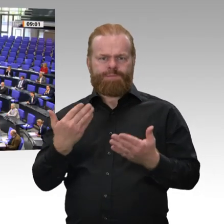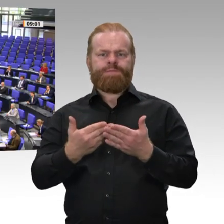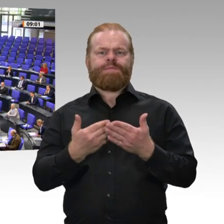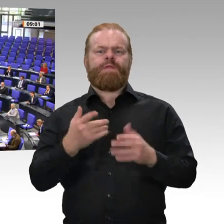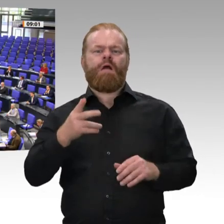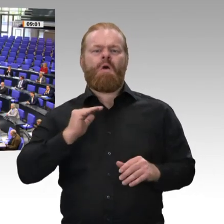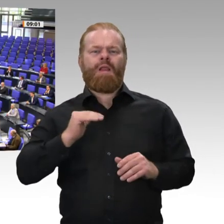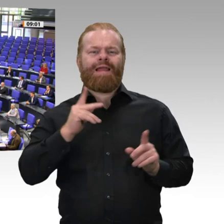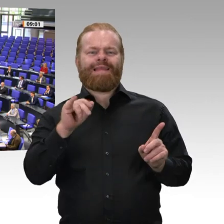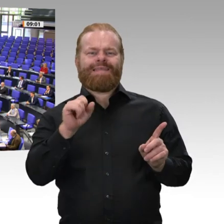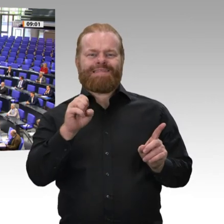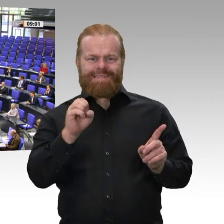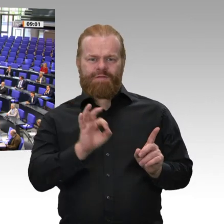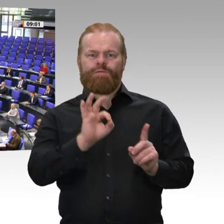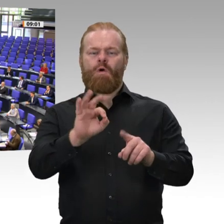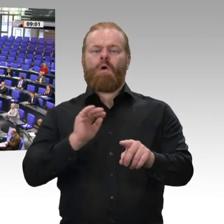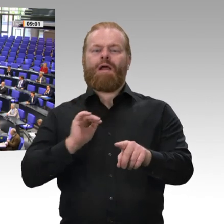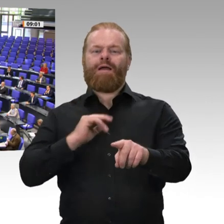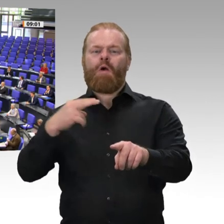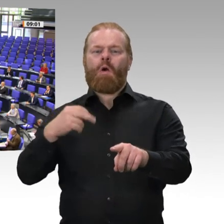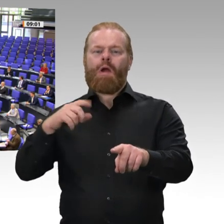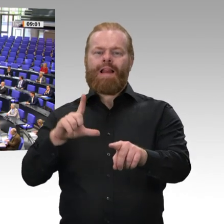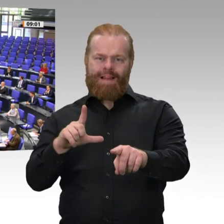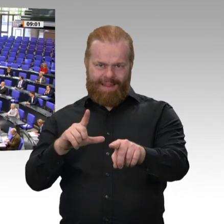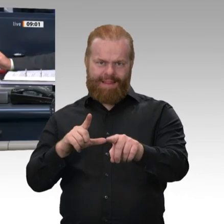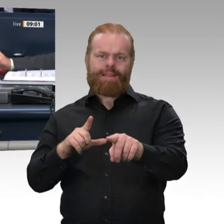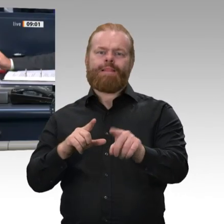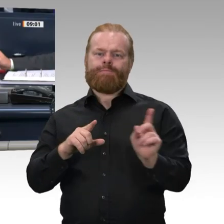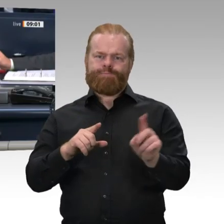Wiese ist damit zum ordentlichen Mitglied des Gemeinsamen Ausschusses gewählt.